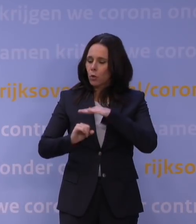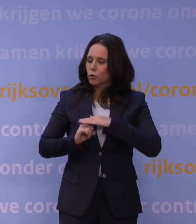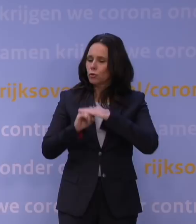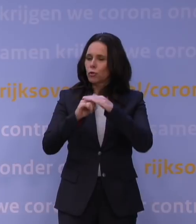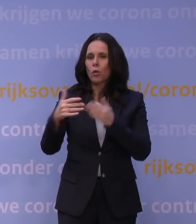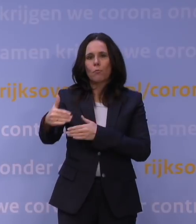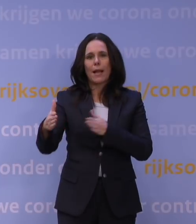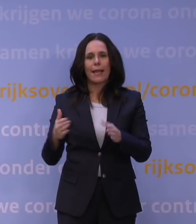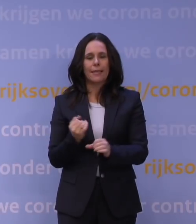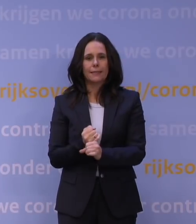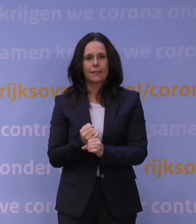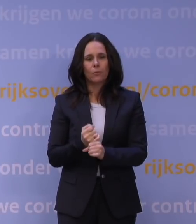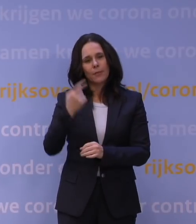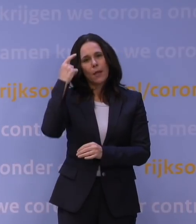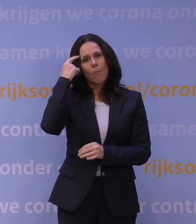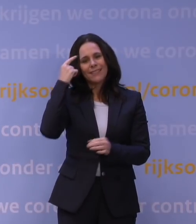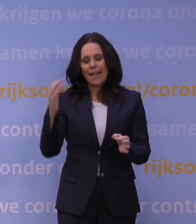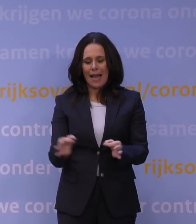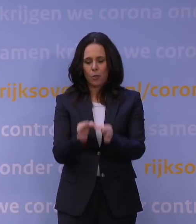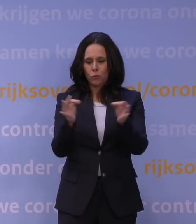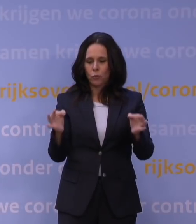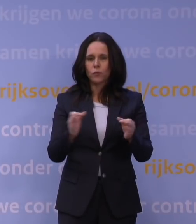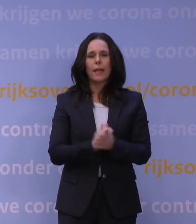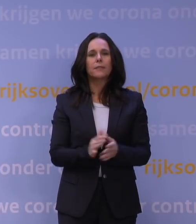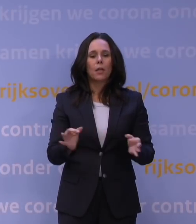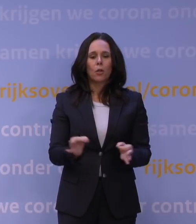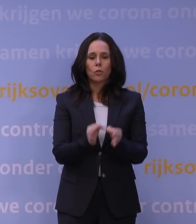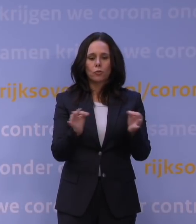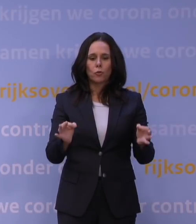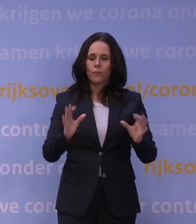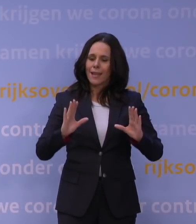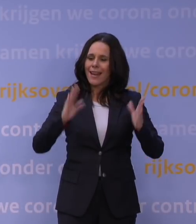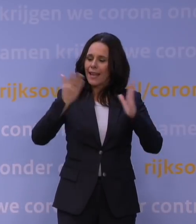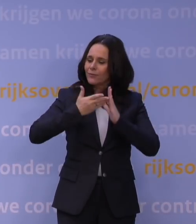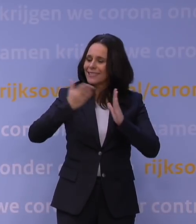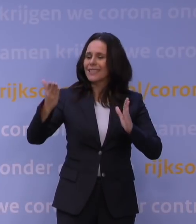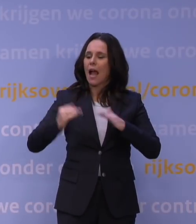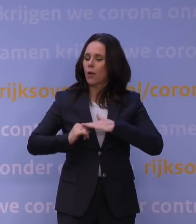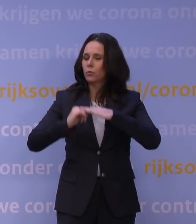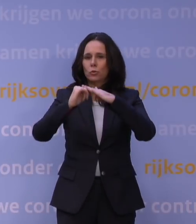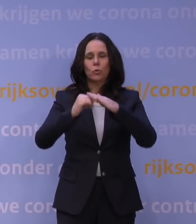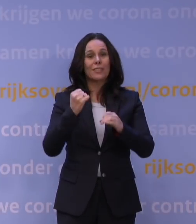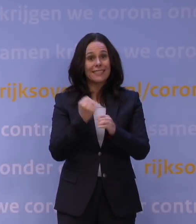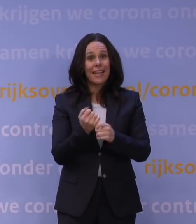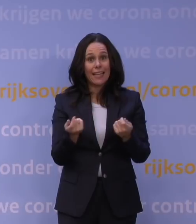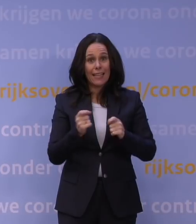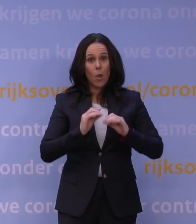om hun mentale gezondheid en gezonde leefstijl te ondersteunen. Juist ook weer in zo'n lockdown. Dat gaan we samen met gemeenten uitwerken.